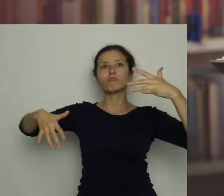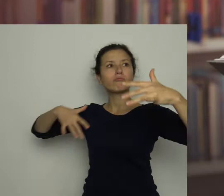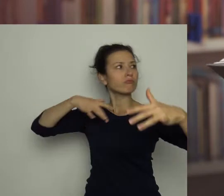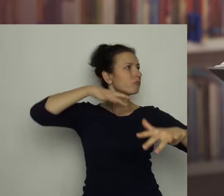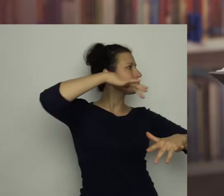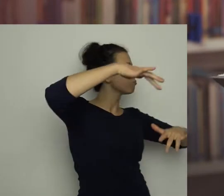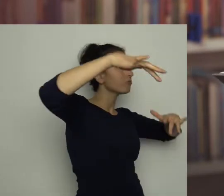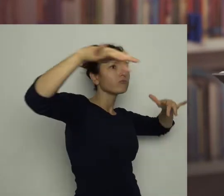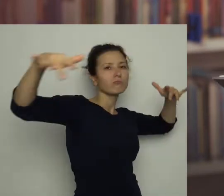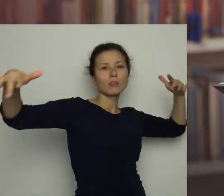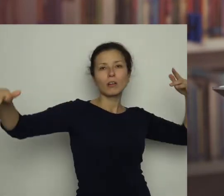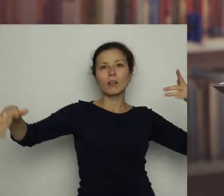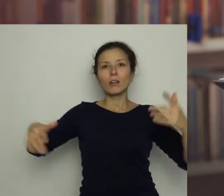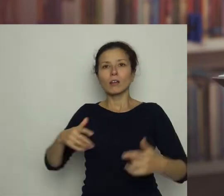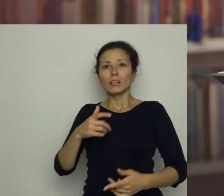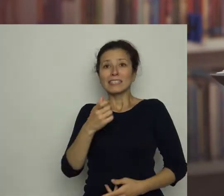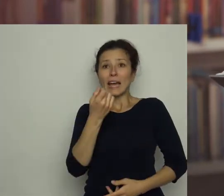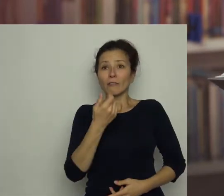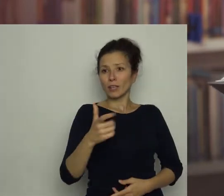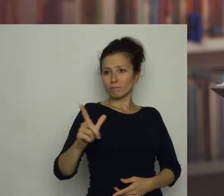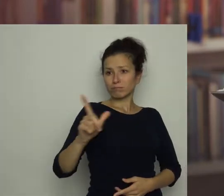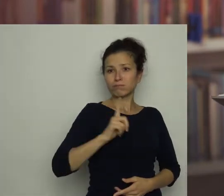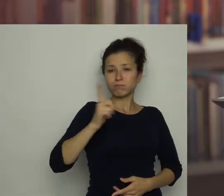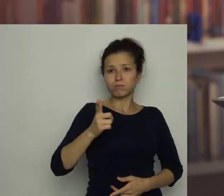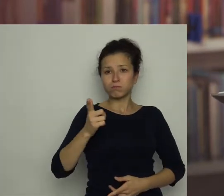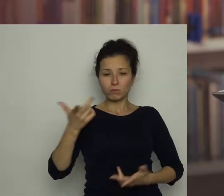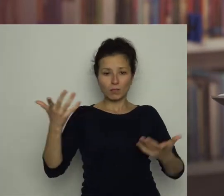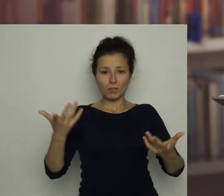i po chwili wraz z Antosiem znaleźliśmy się w jakimś innym domu,